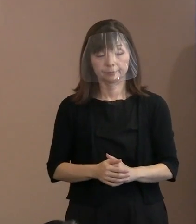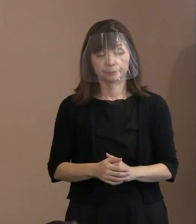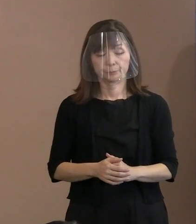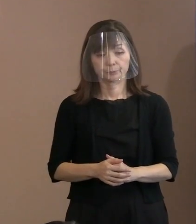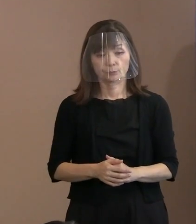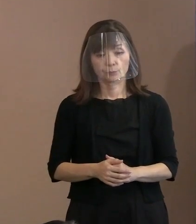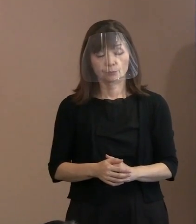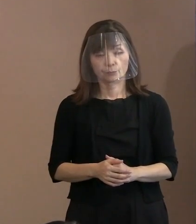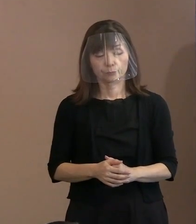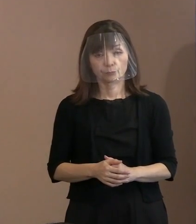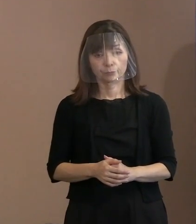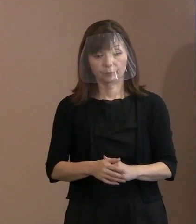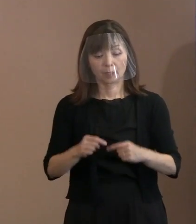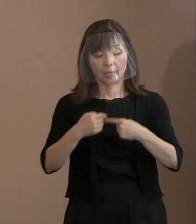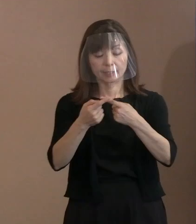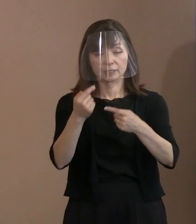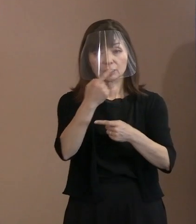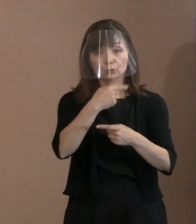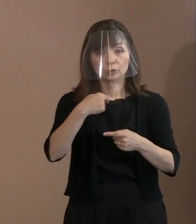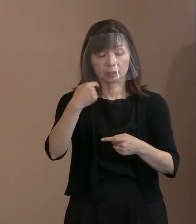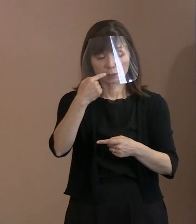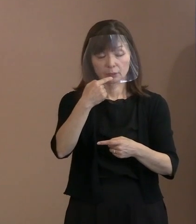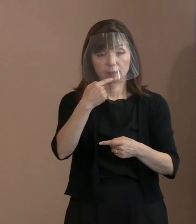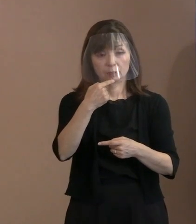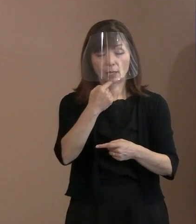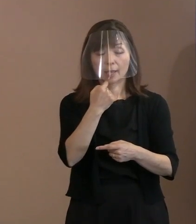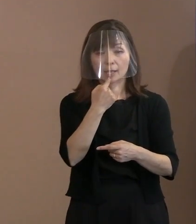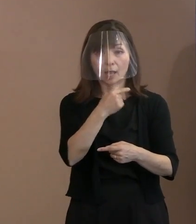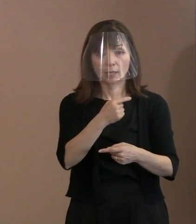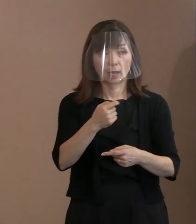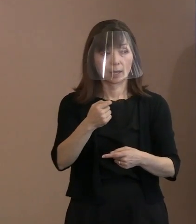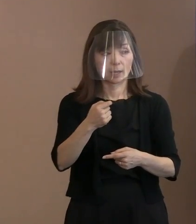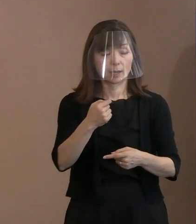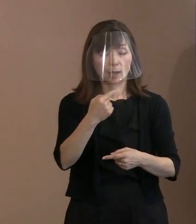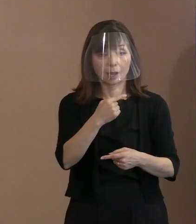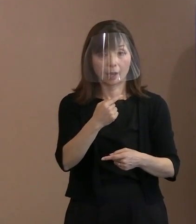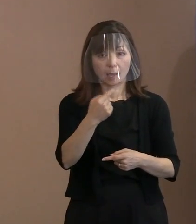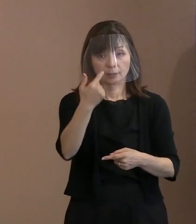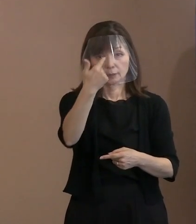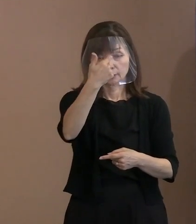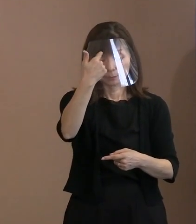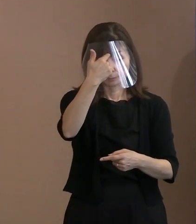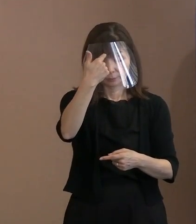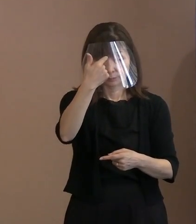会場入り口でサーモグラフィーを使って 検温をするし手消毒もやっていただく｡